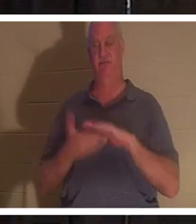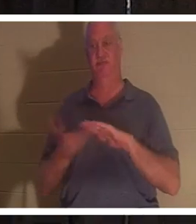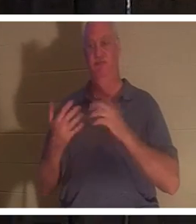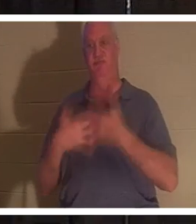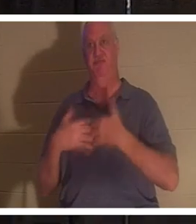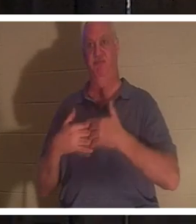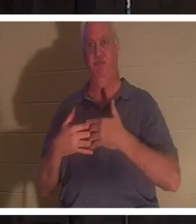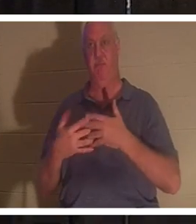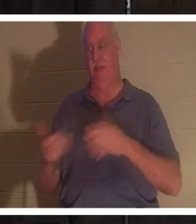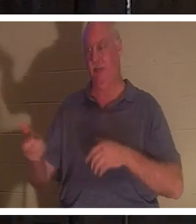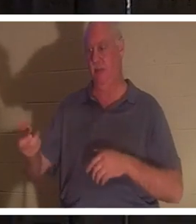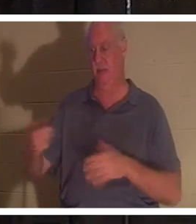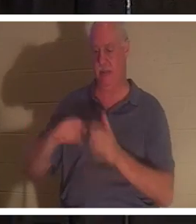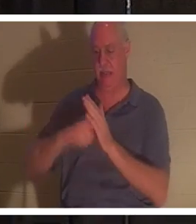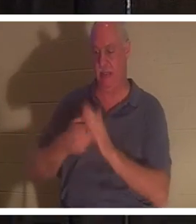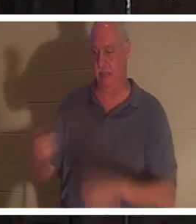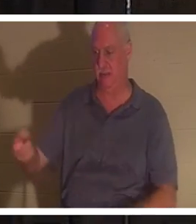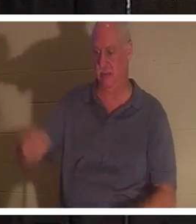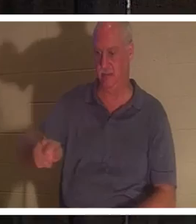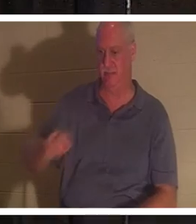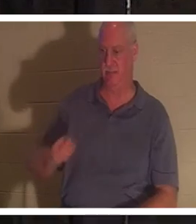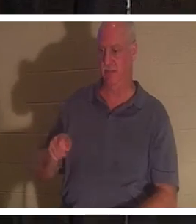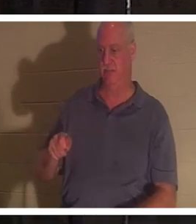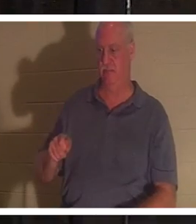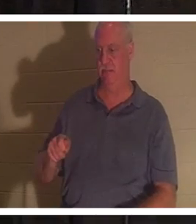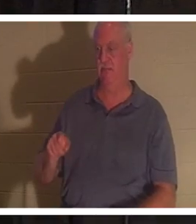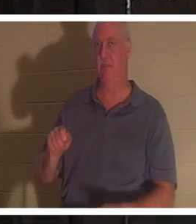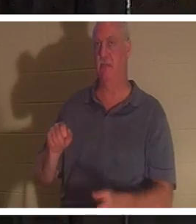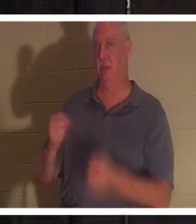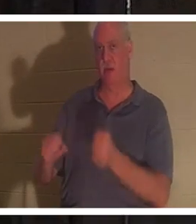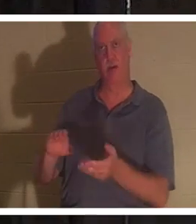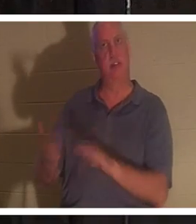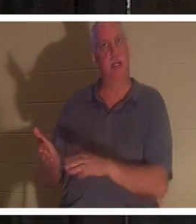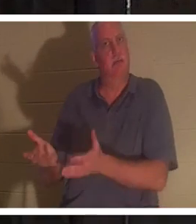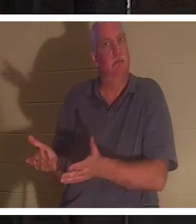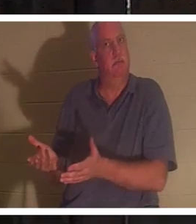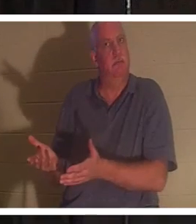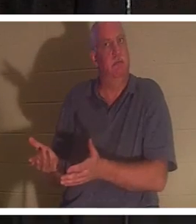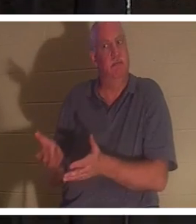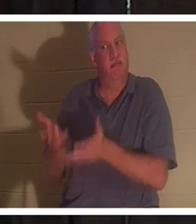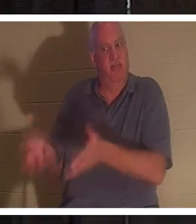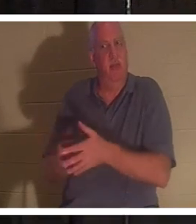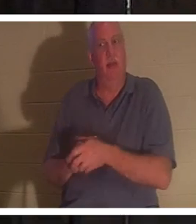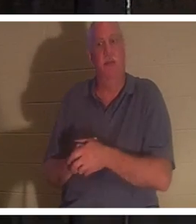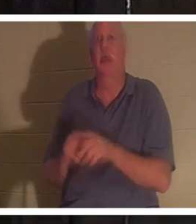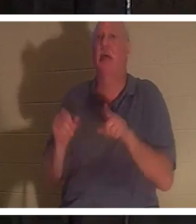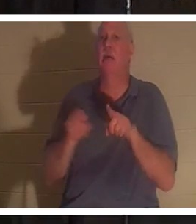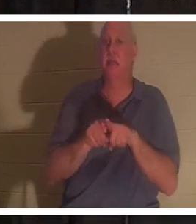キーを取り出して外に出ると、その車はドアの釘のように死んでいます。 それは 人生